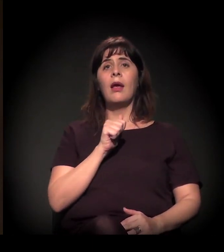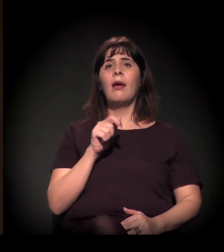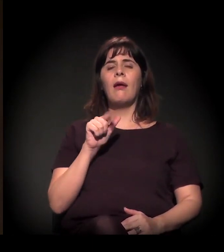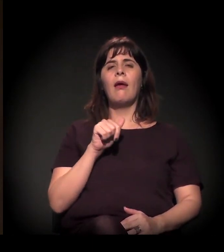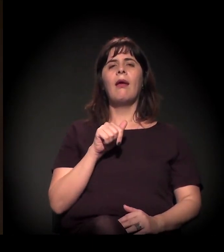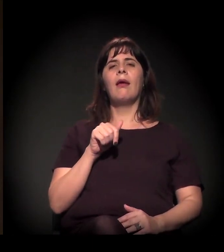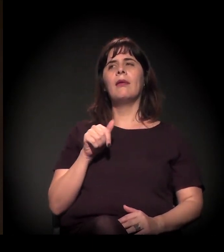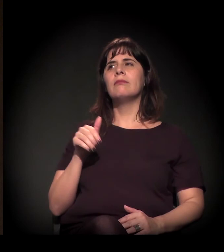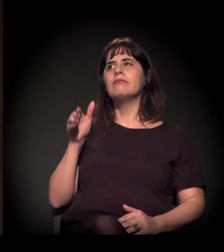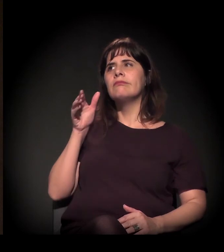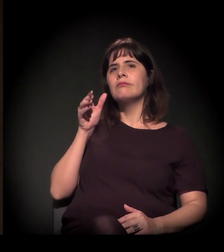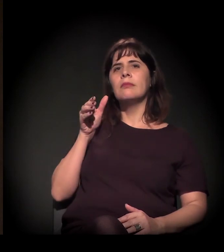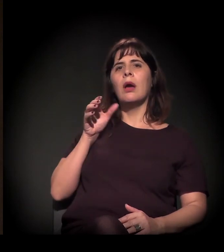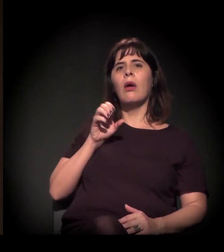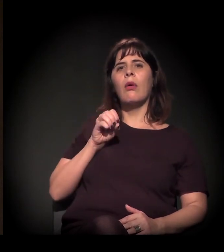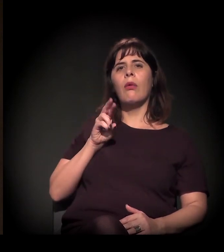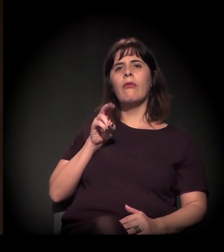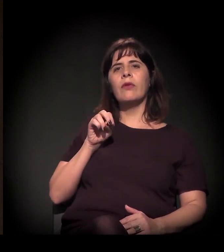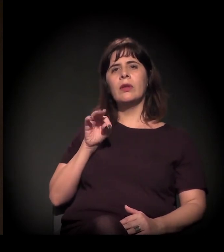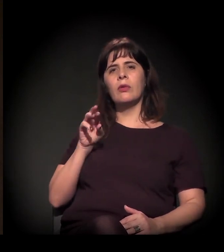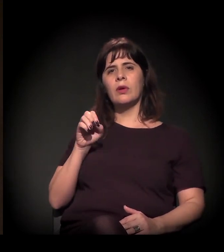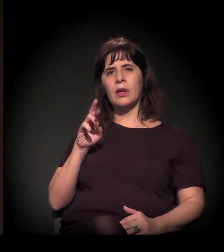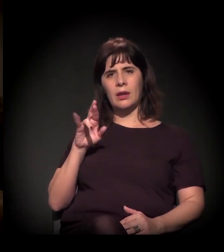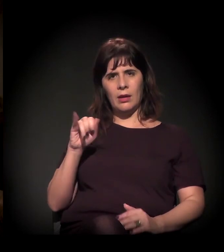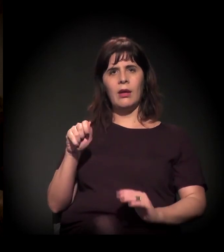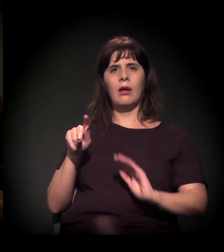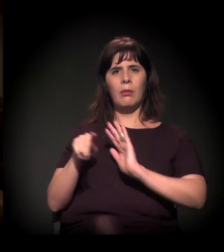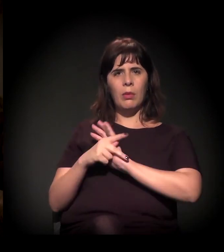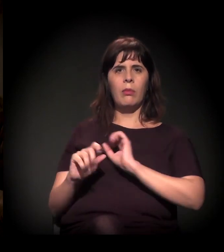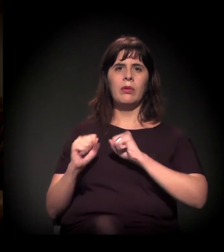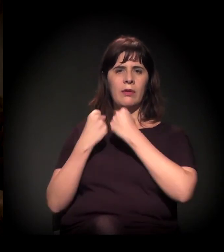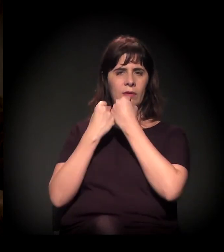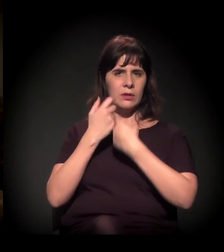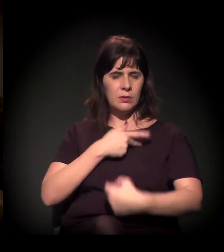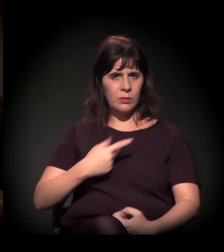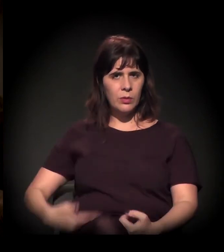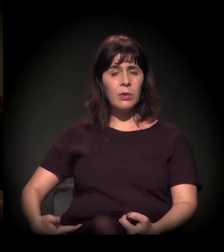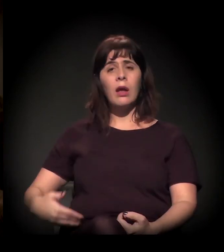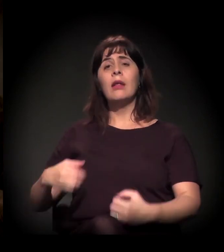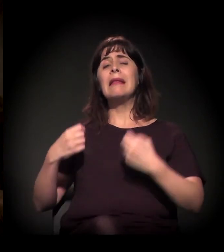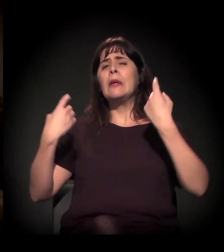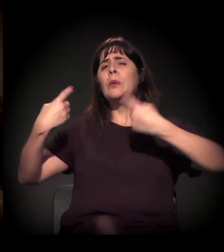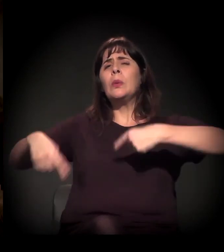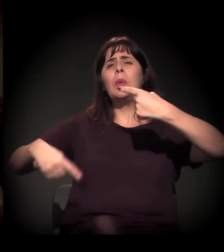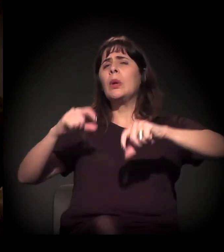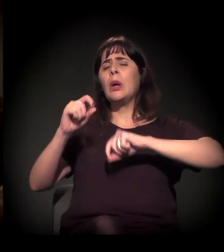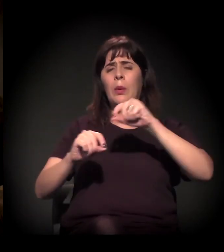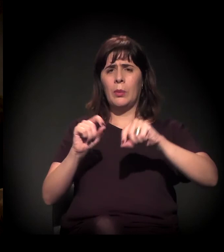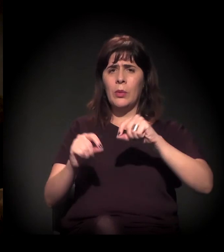que está discutindo a blindagem do judiciário e o corporativismo entre o Governo do Estado, do sistema de justiça.